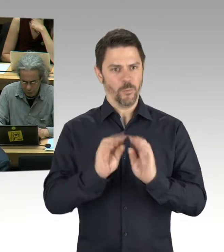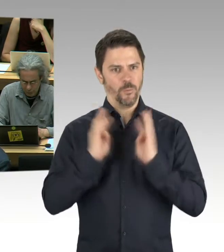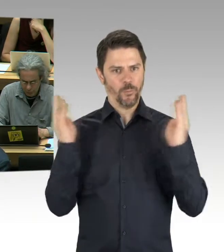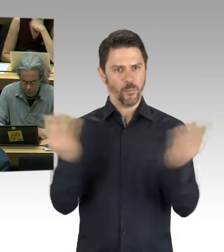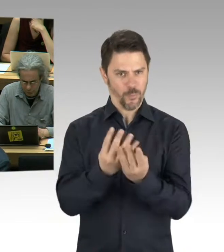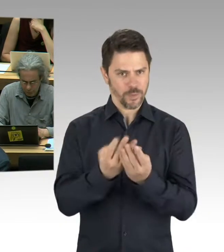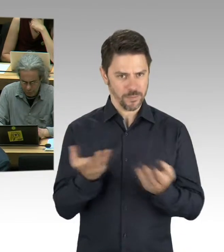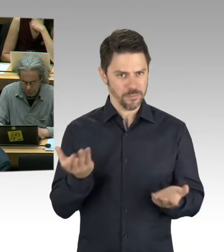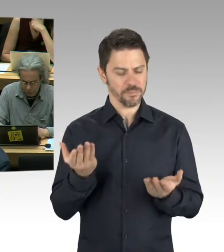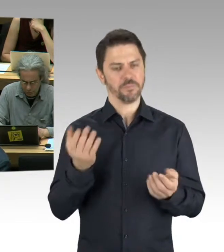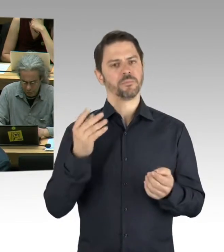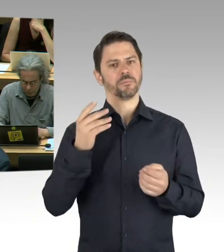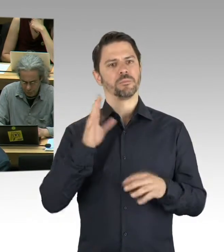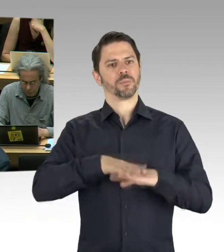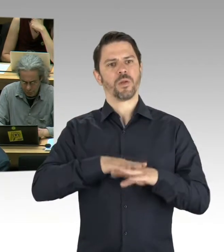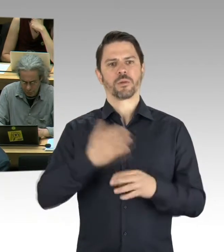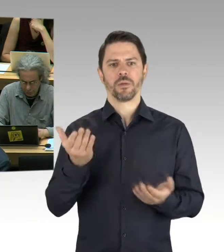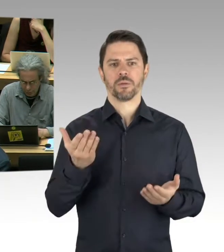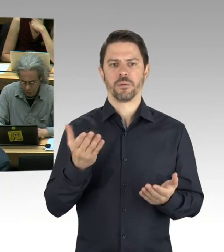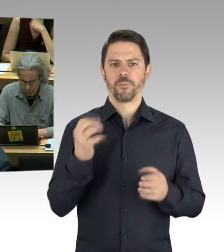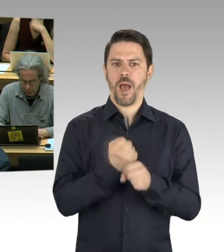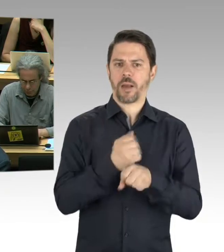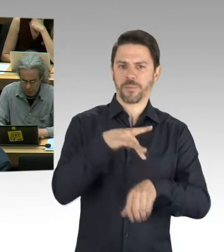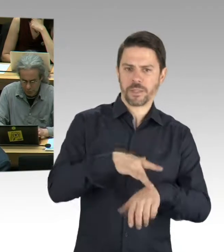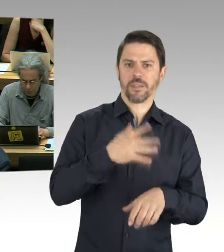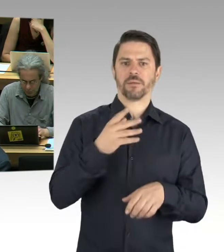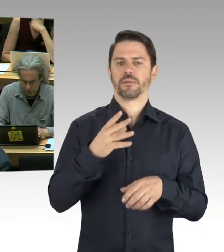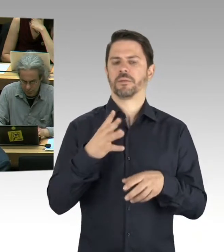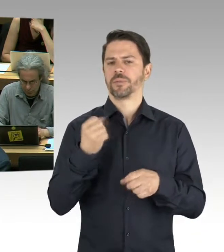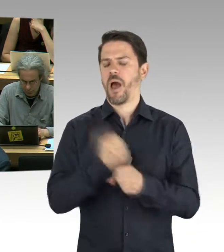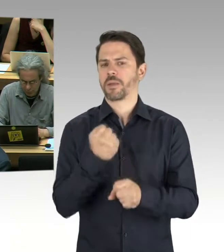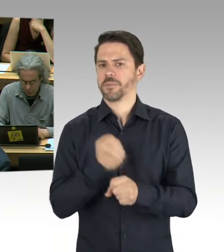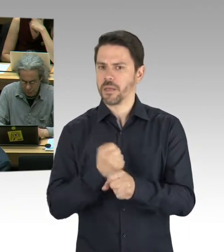Lotte Laserstein wird ja gerade ausgestellt. Wie ist der Umfang, also,